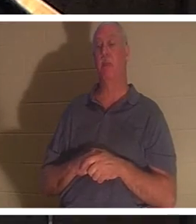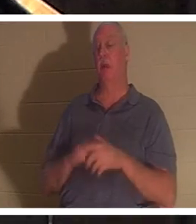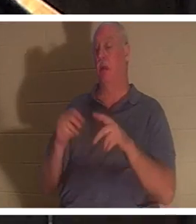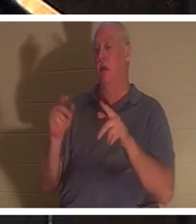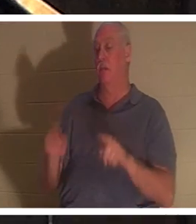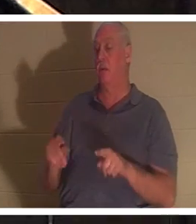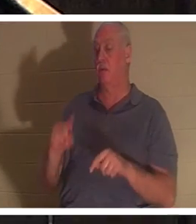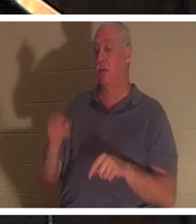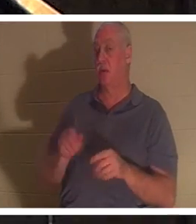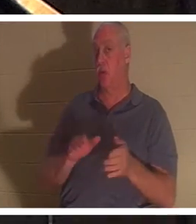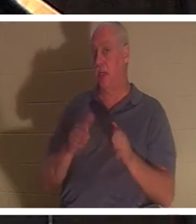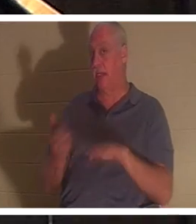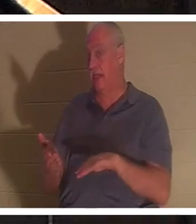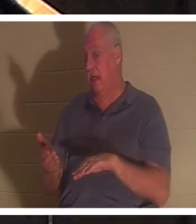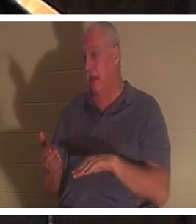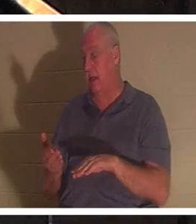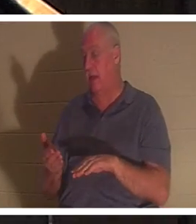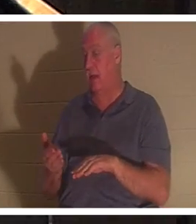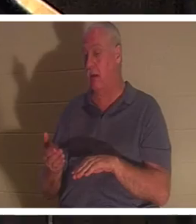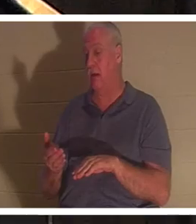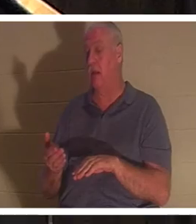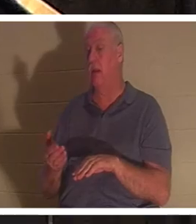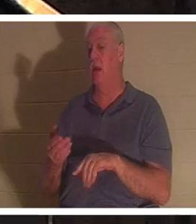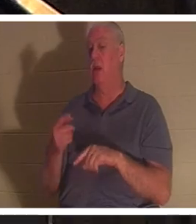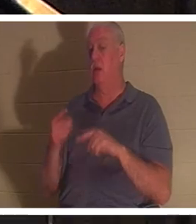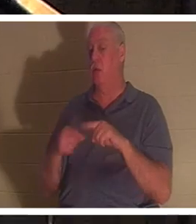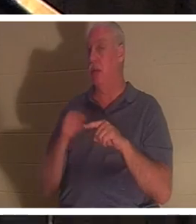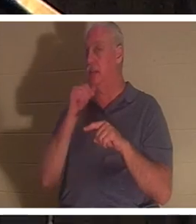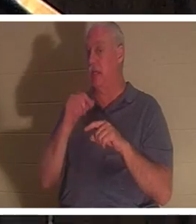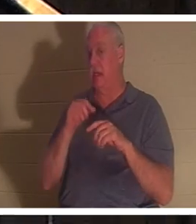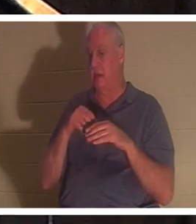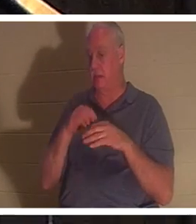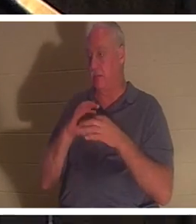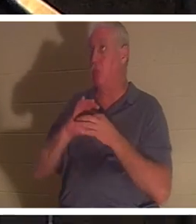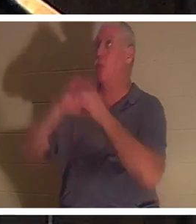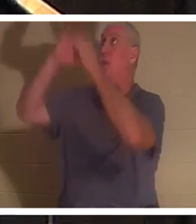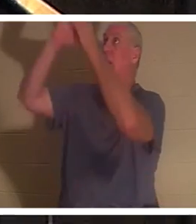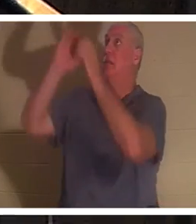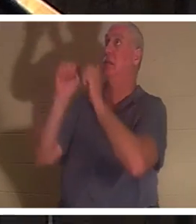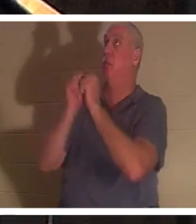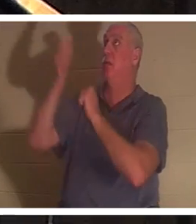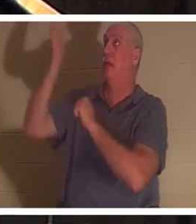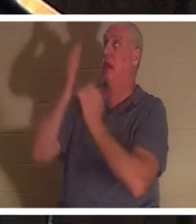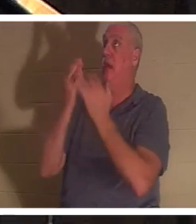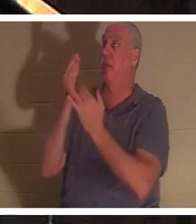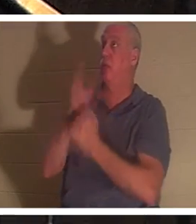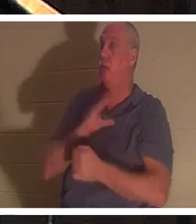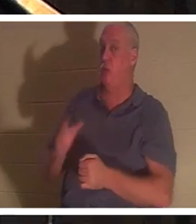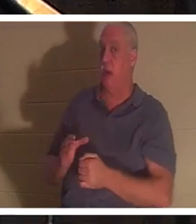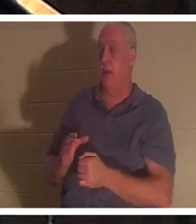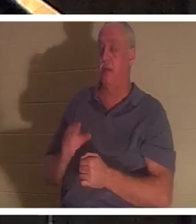wenn er nicht durch Christus eine Beziehung zu Gott eingegangen ist. Epheser Kapitel 2 und Vers